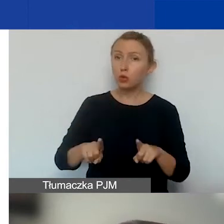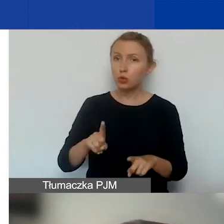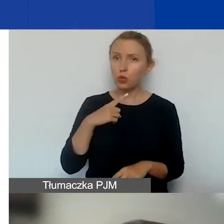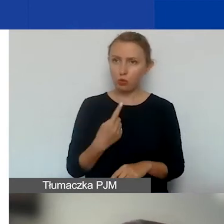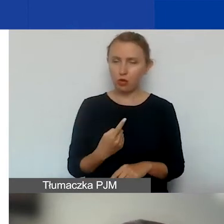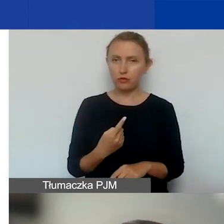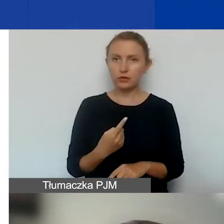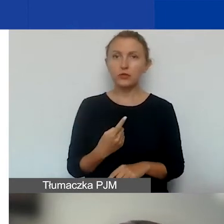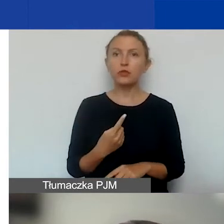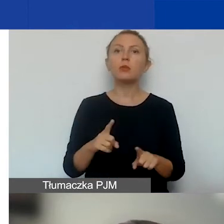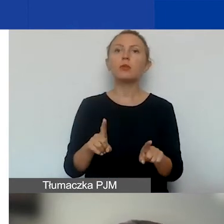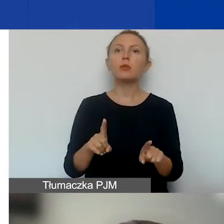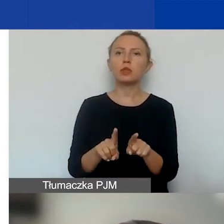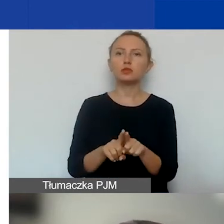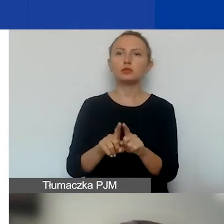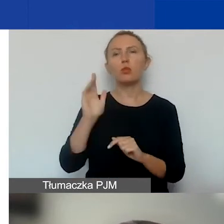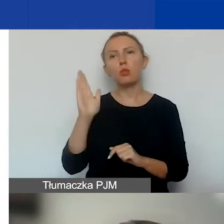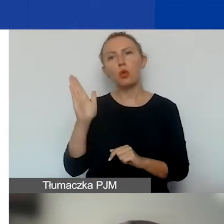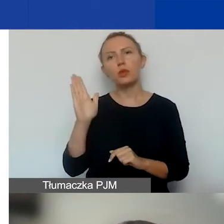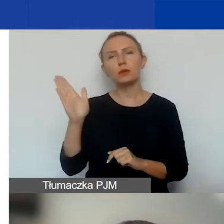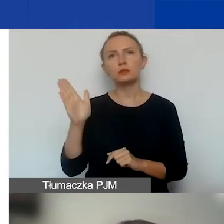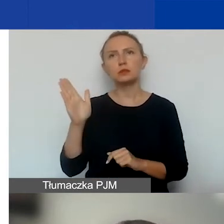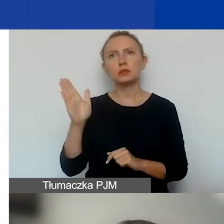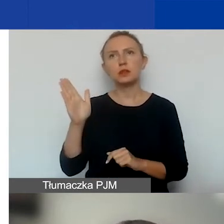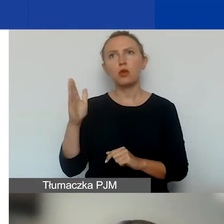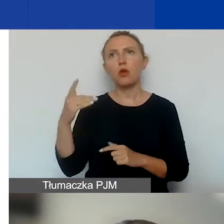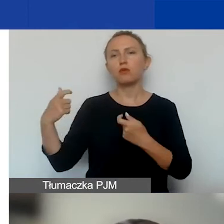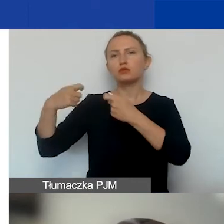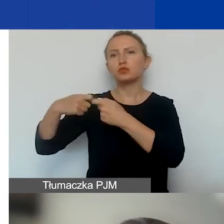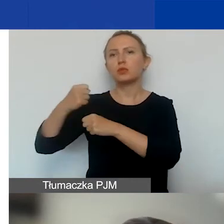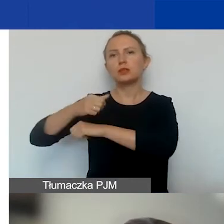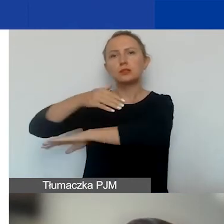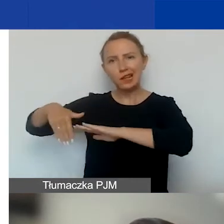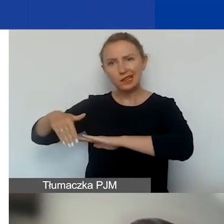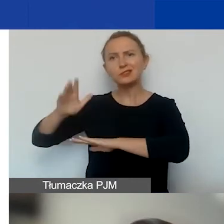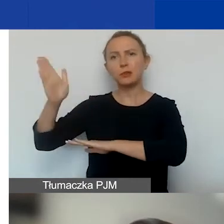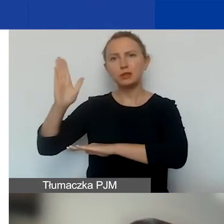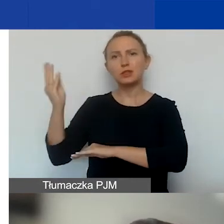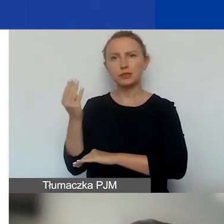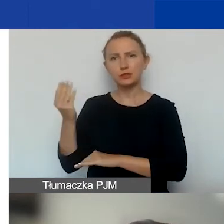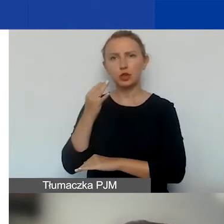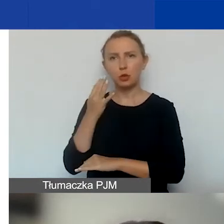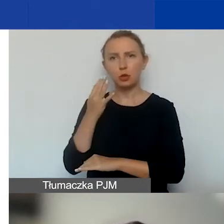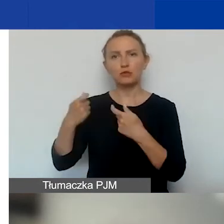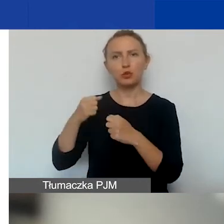bo też później będzie mowa o partnerach zagranicznych przy okazji współpracy międzynarodowej,